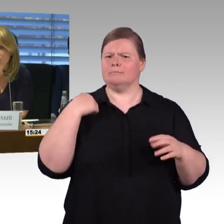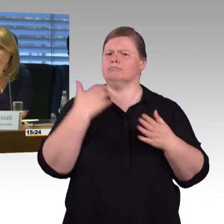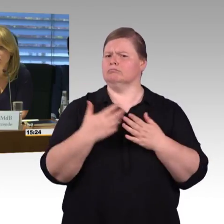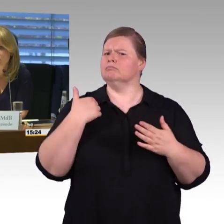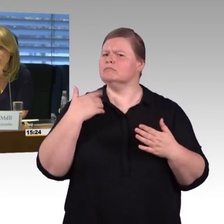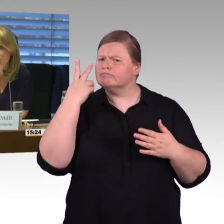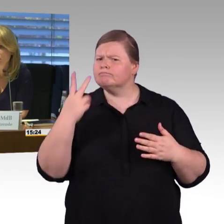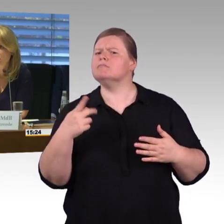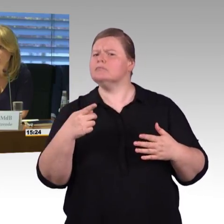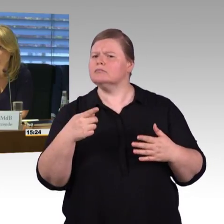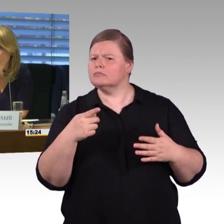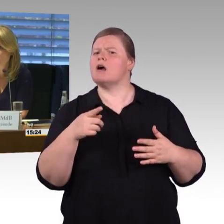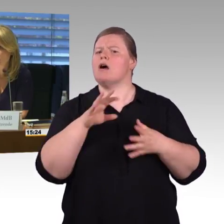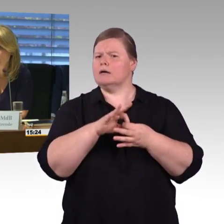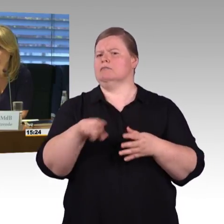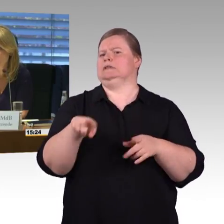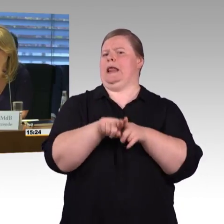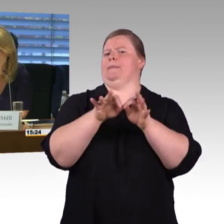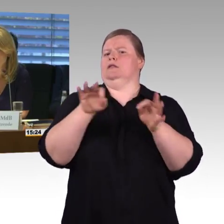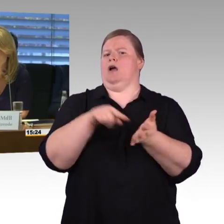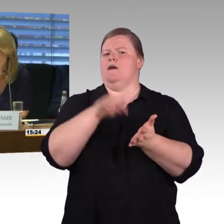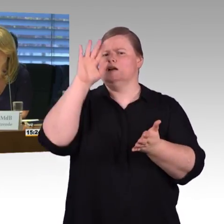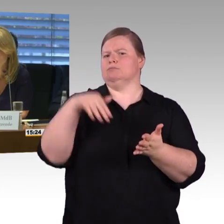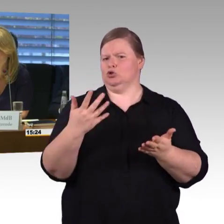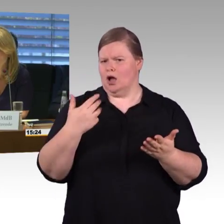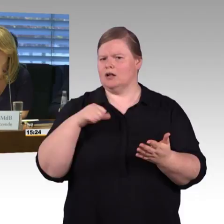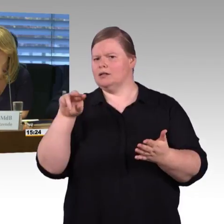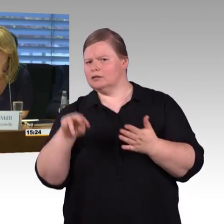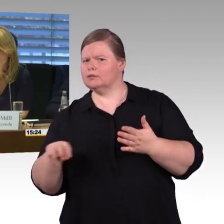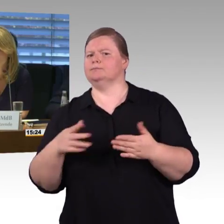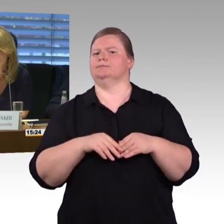ab wann gilt ein Bahnsteig stufenfrei, beziehungsweise der Bahnhof?